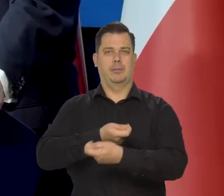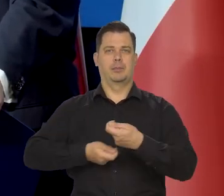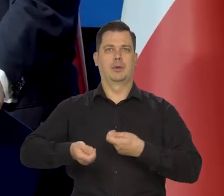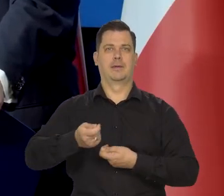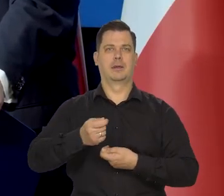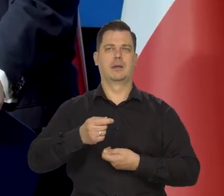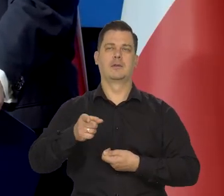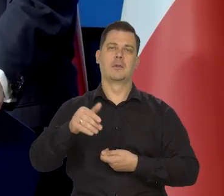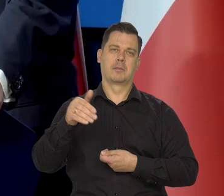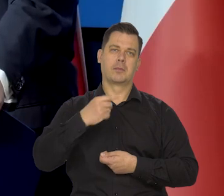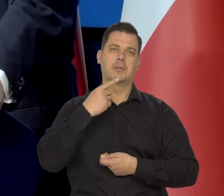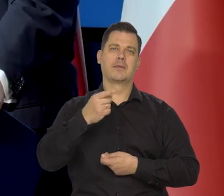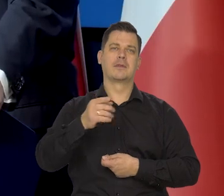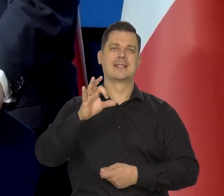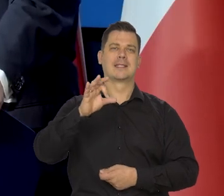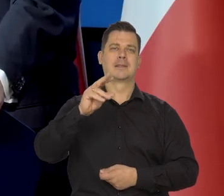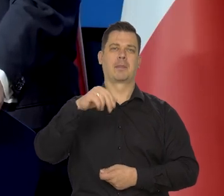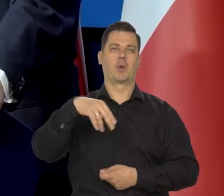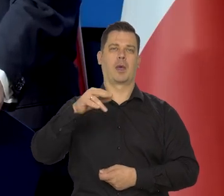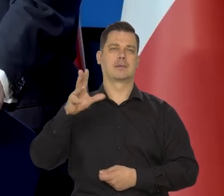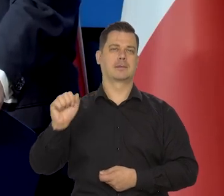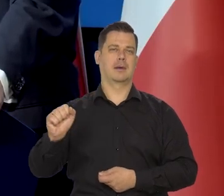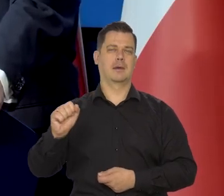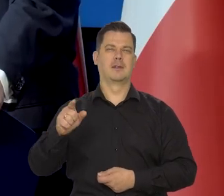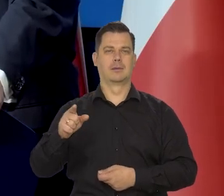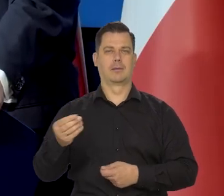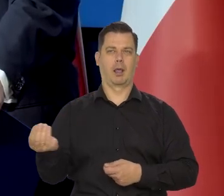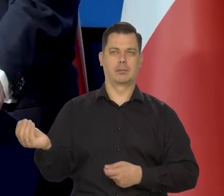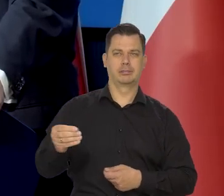Największe to się nieładnie mówi spekulacje, no zakupy i sprzedaż.